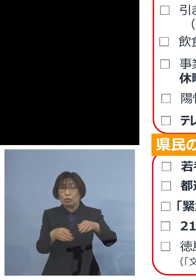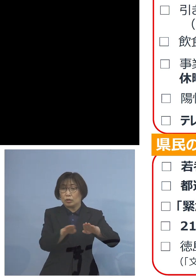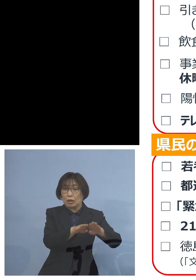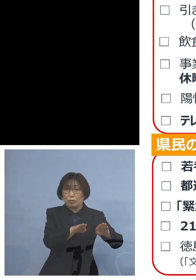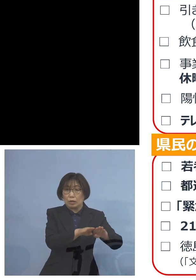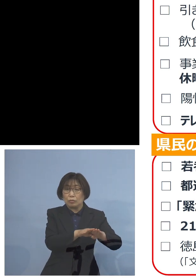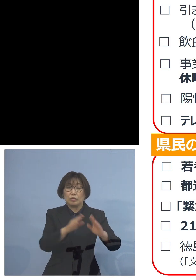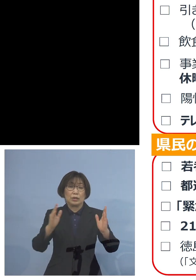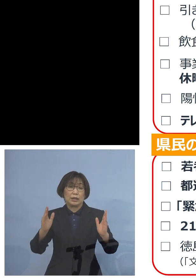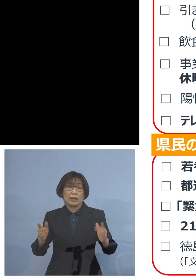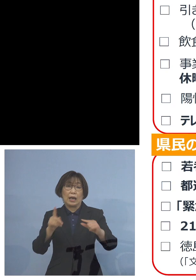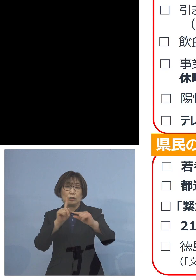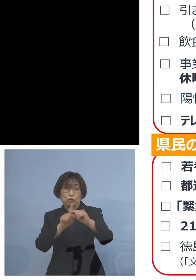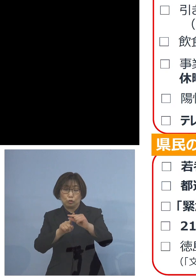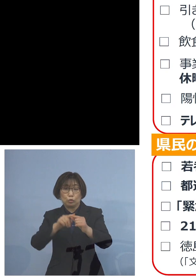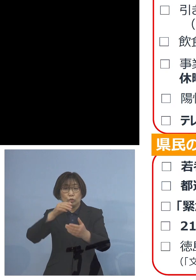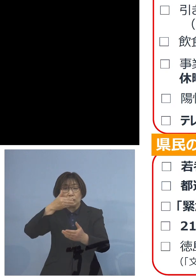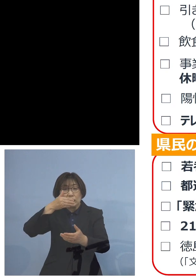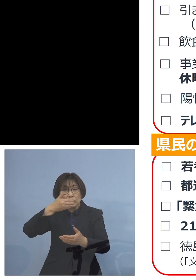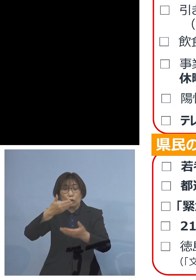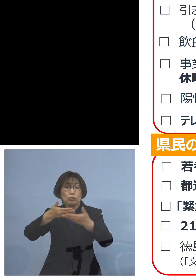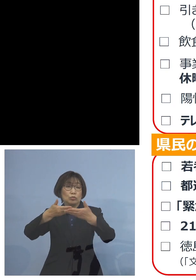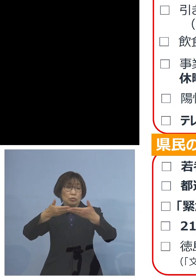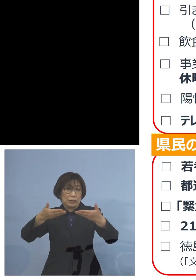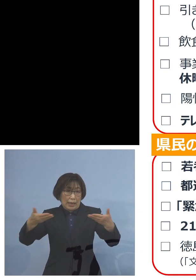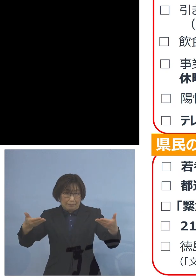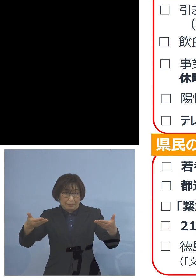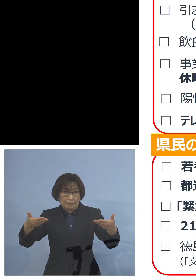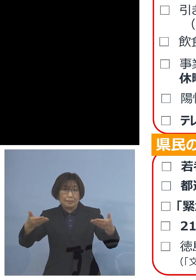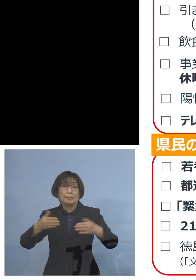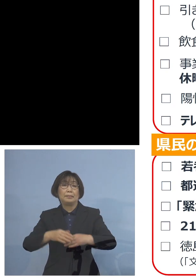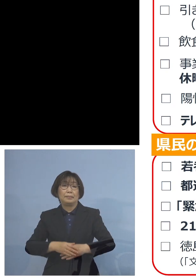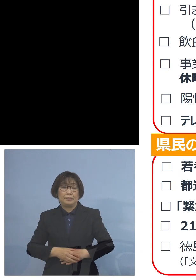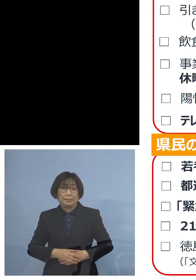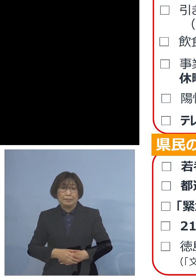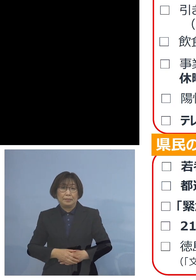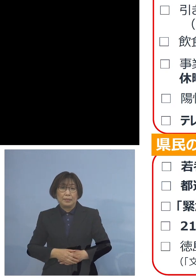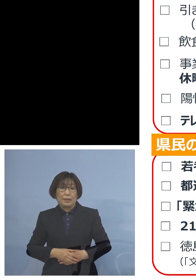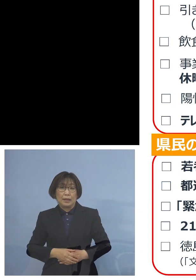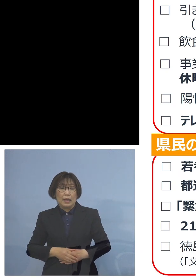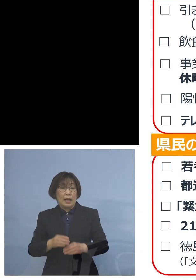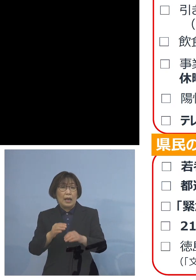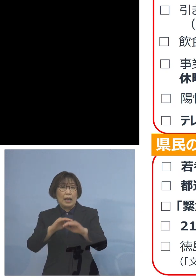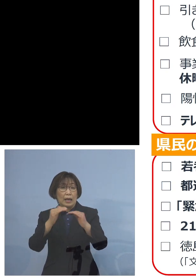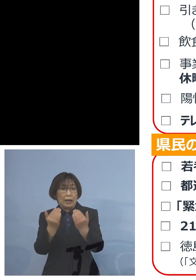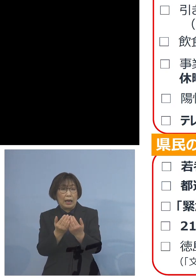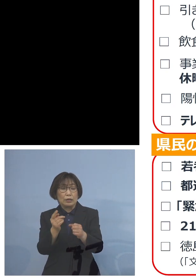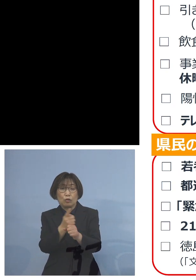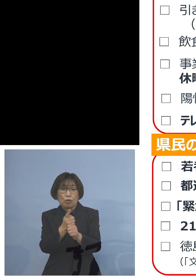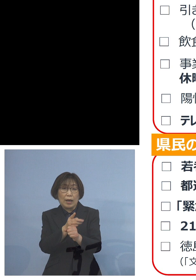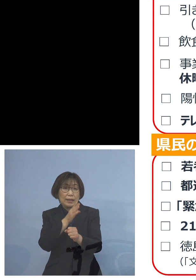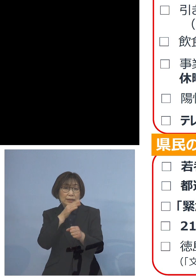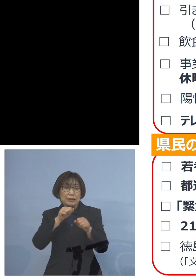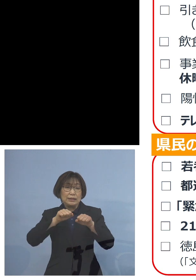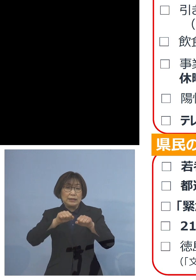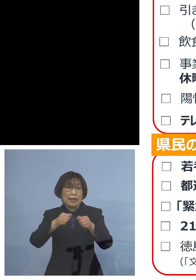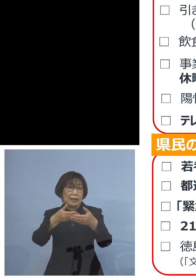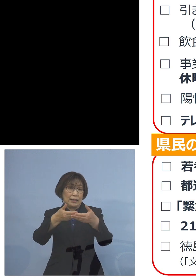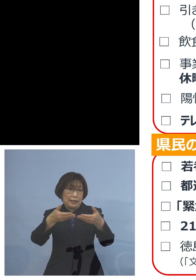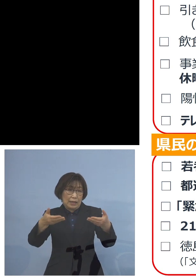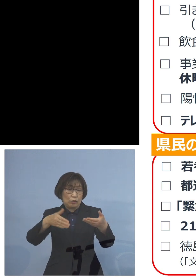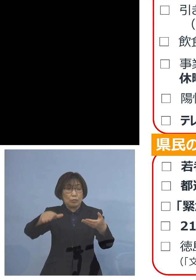飲食店そしてガイドライン 実践店の皆様方に従業員